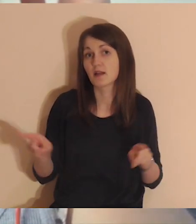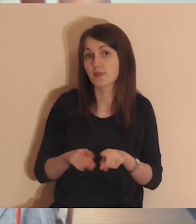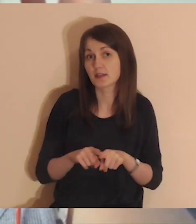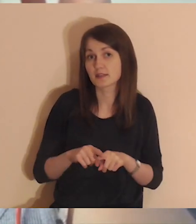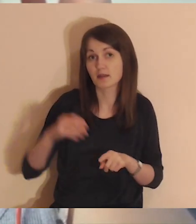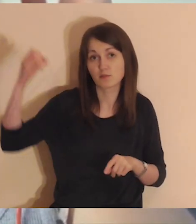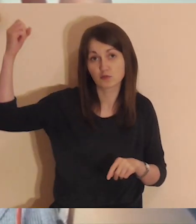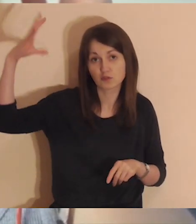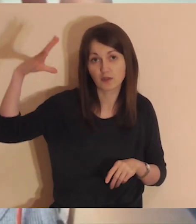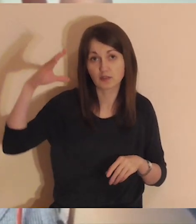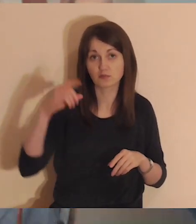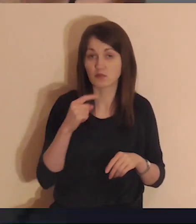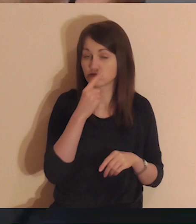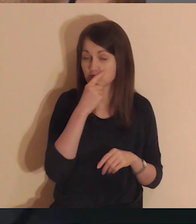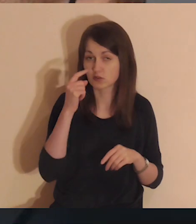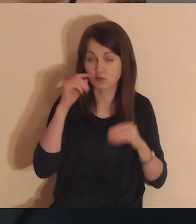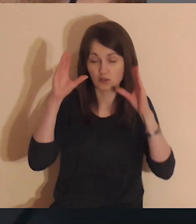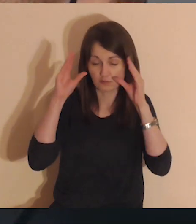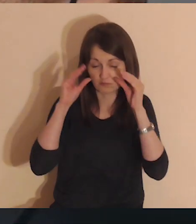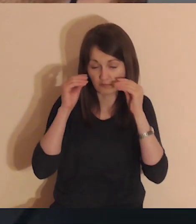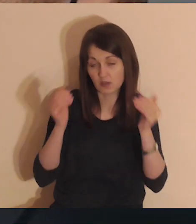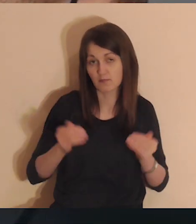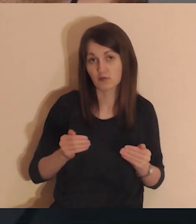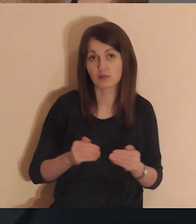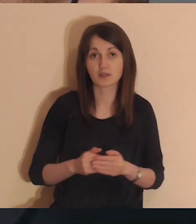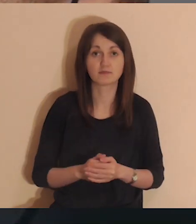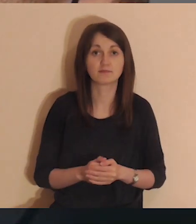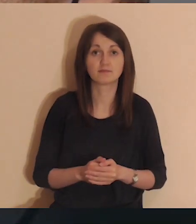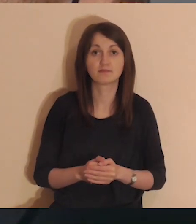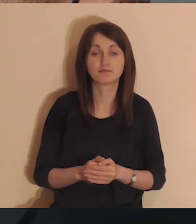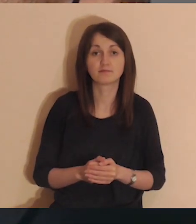Możesz również przygasić światło lub zamknąć oczy.